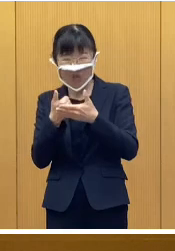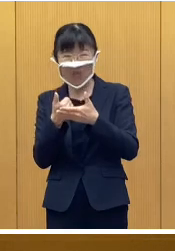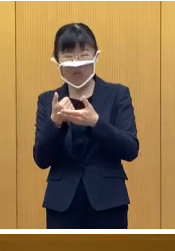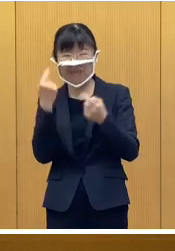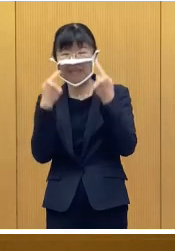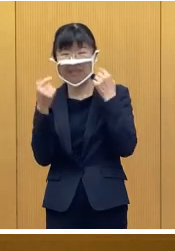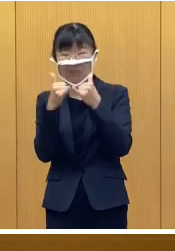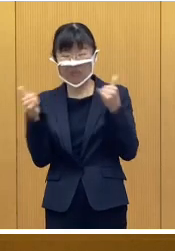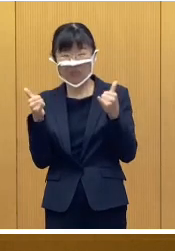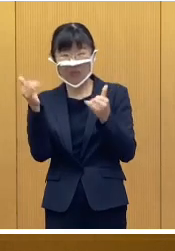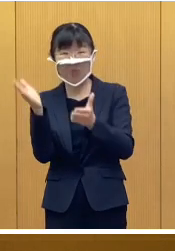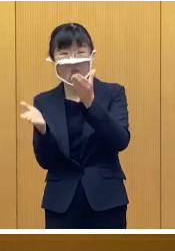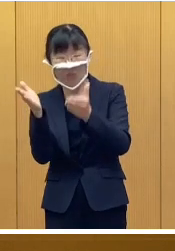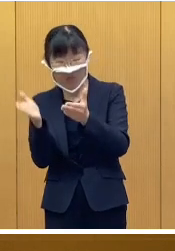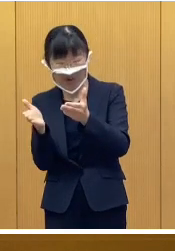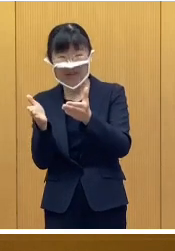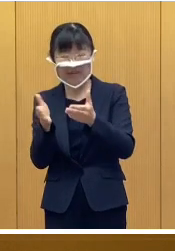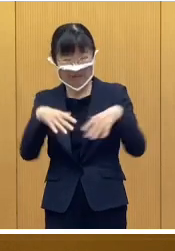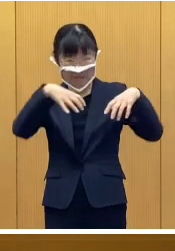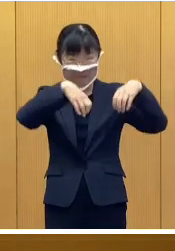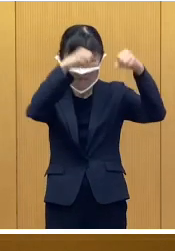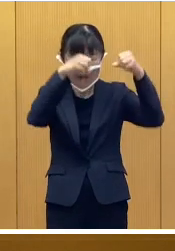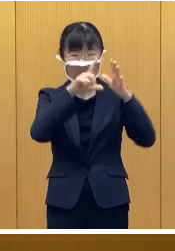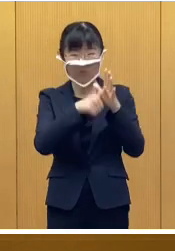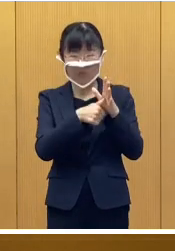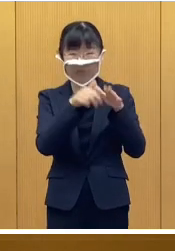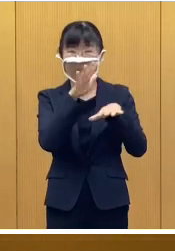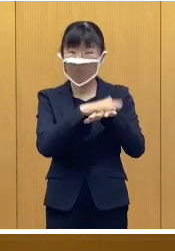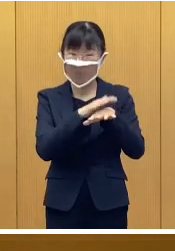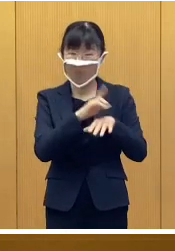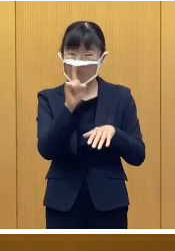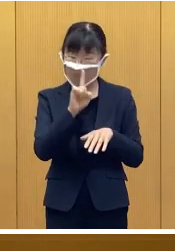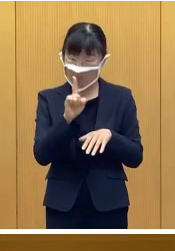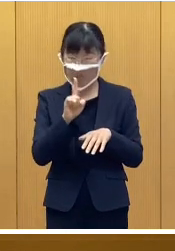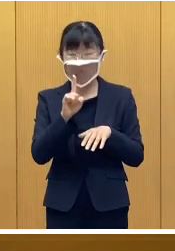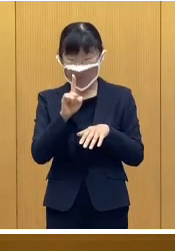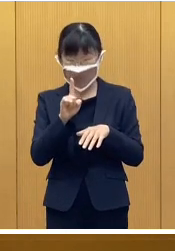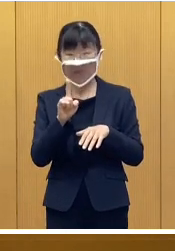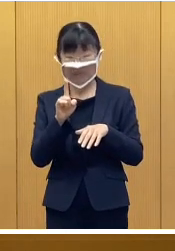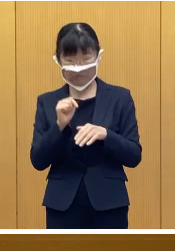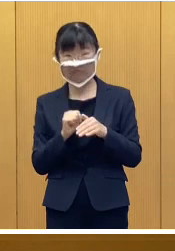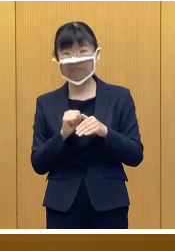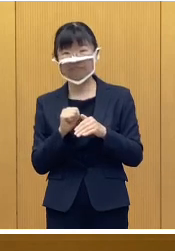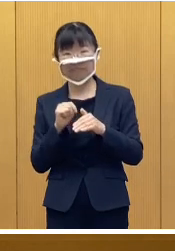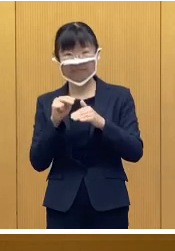応急手当、停電対策に関します、 訓練のほか